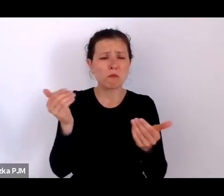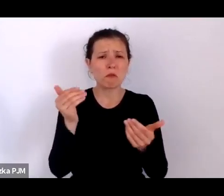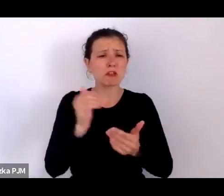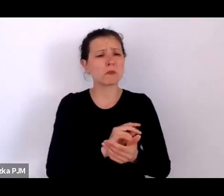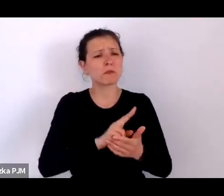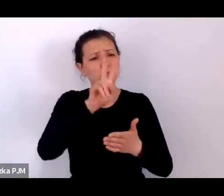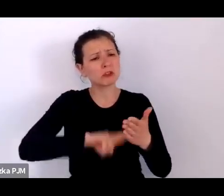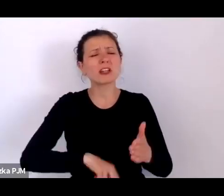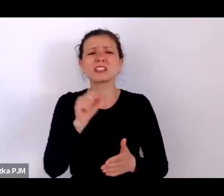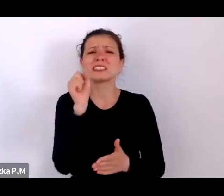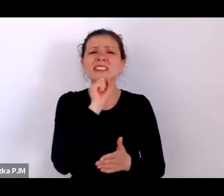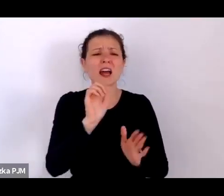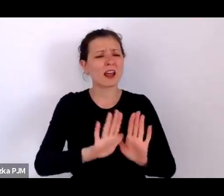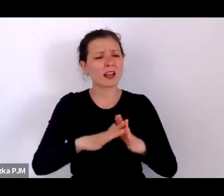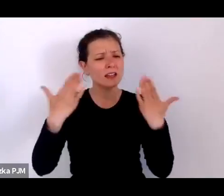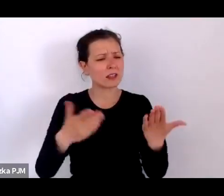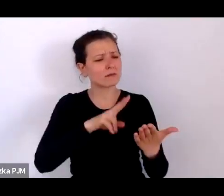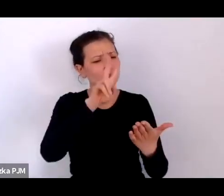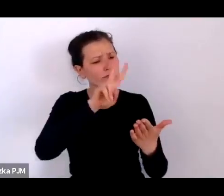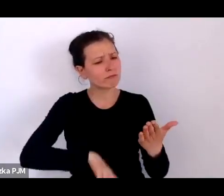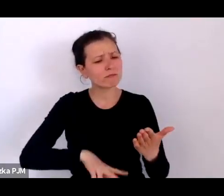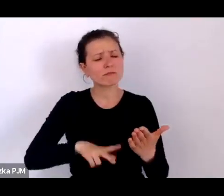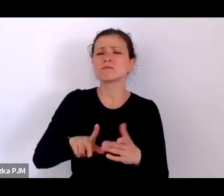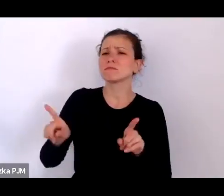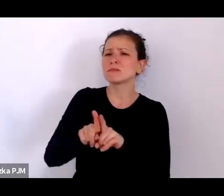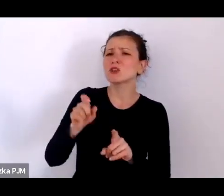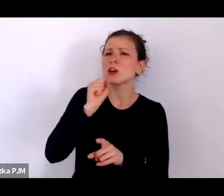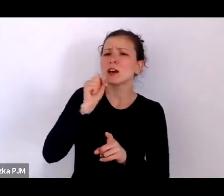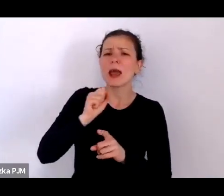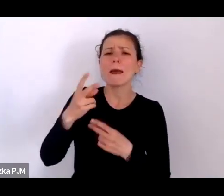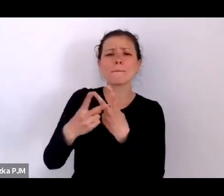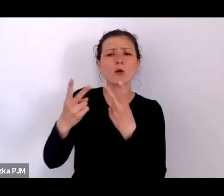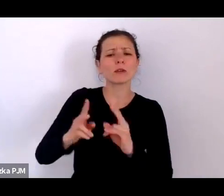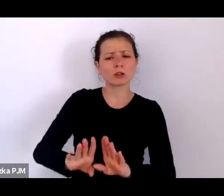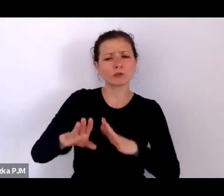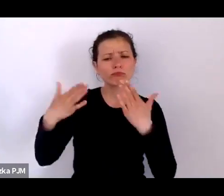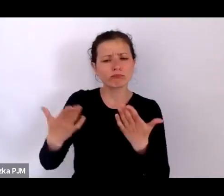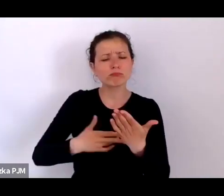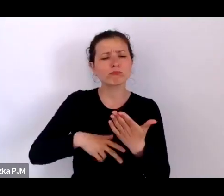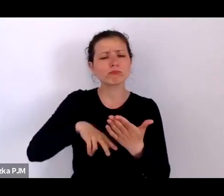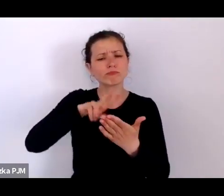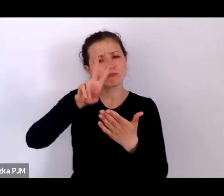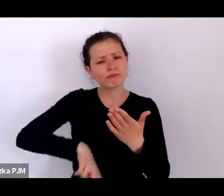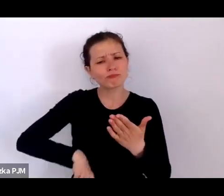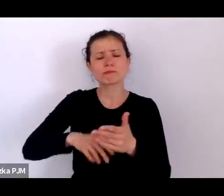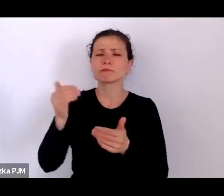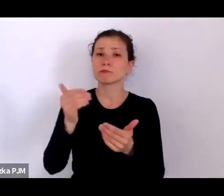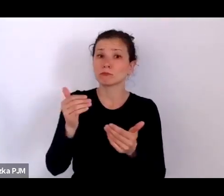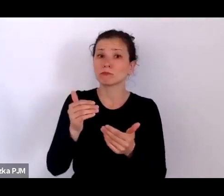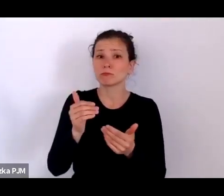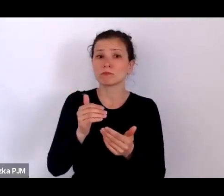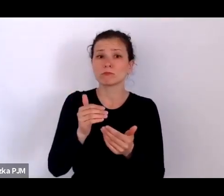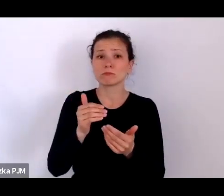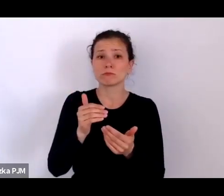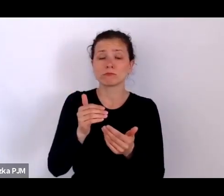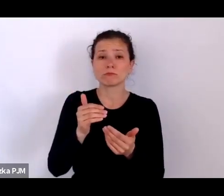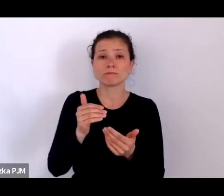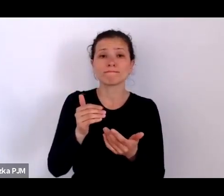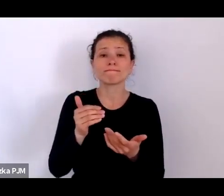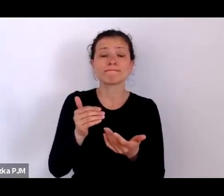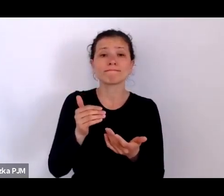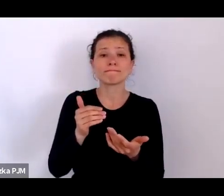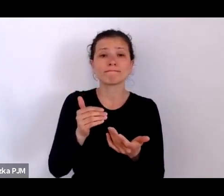to, co możemy przeczytać w starych reportażach, to naprawdę ten świat bardzo dobrze przybliża